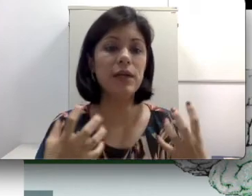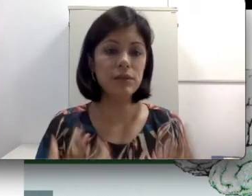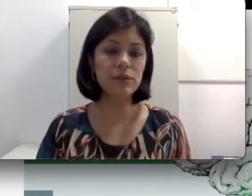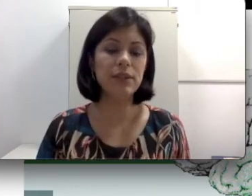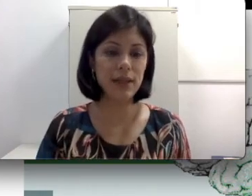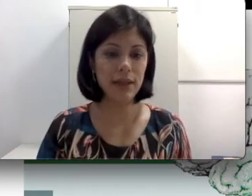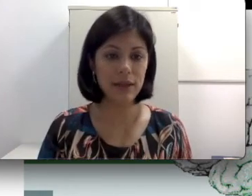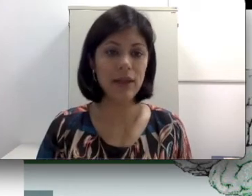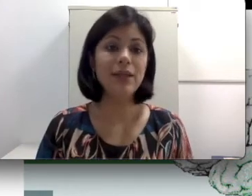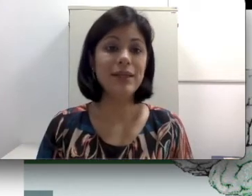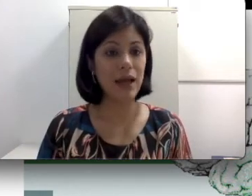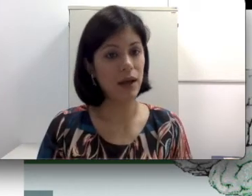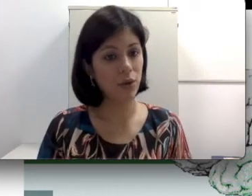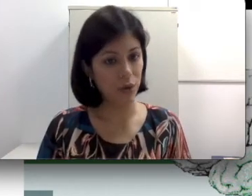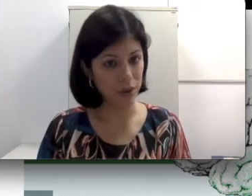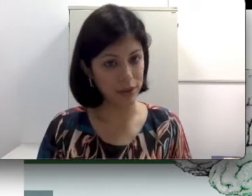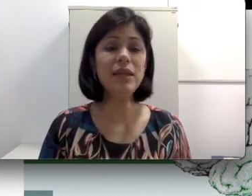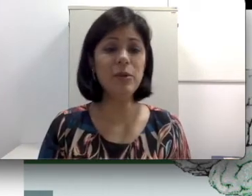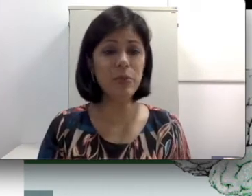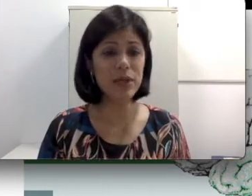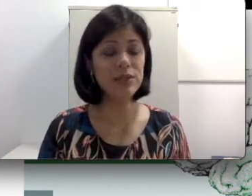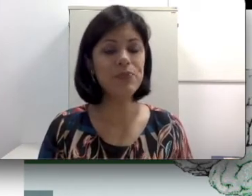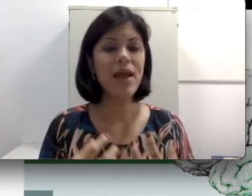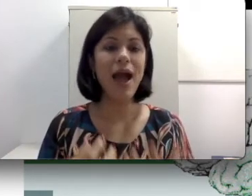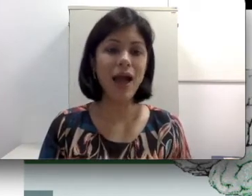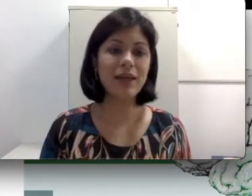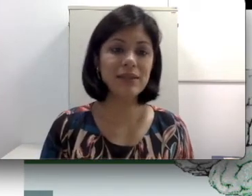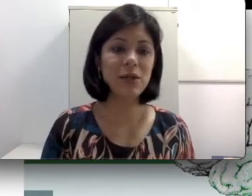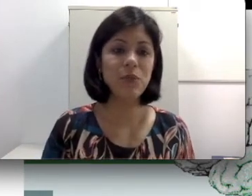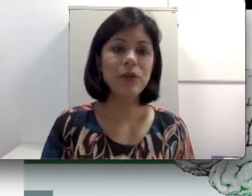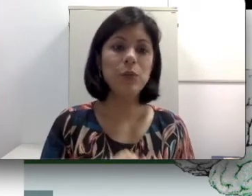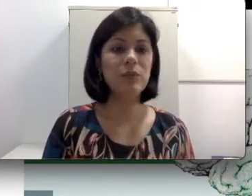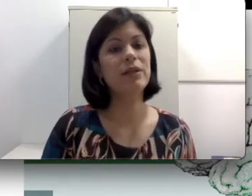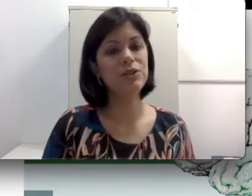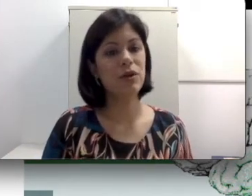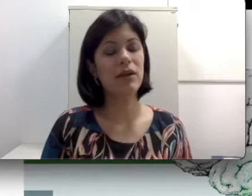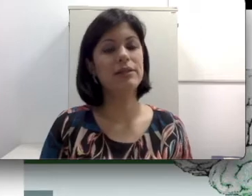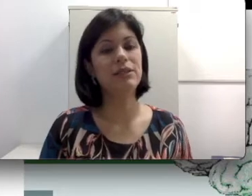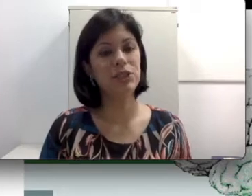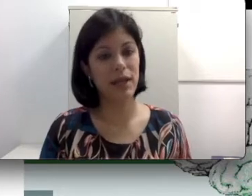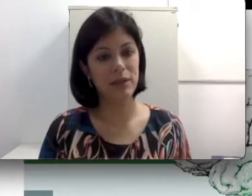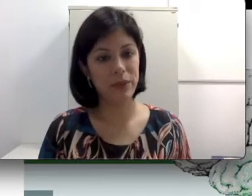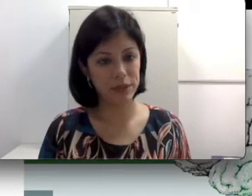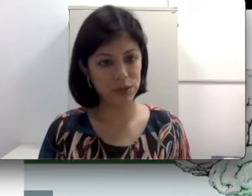concentrada na cóclea e por isso a questão do implante coclear é indicada para esses